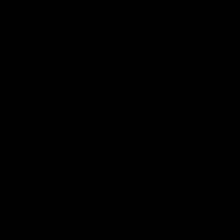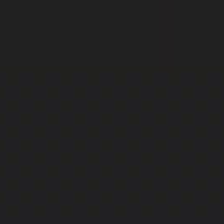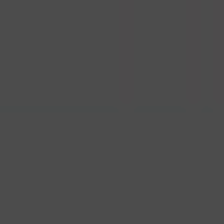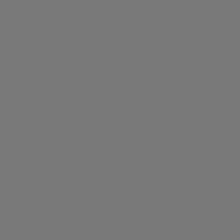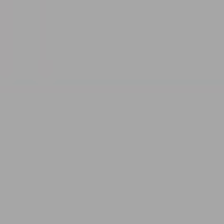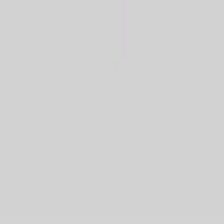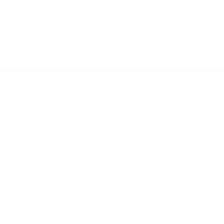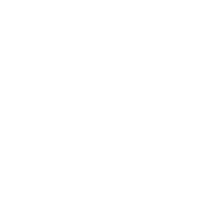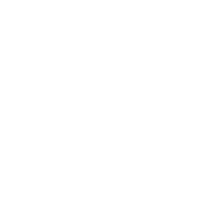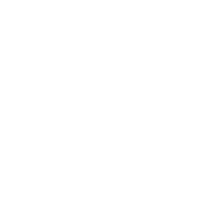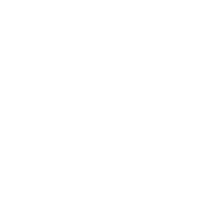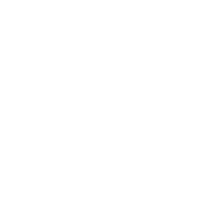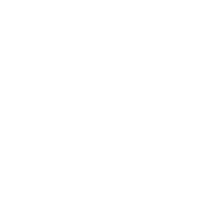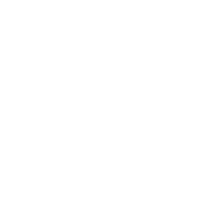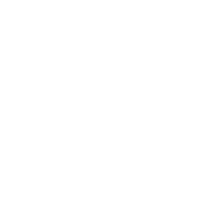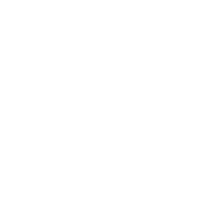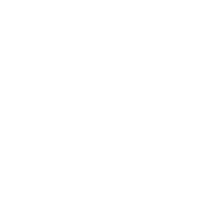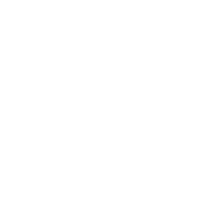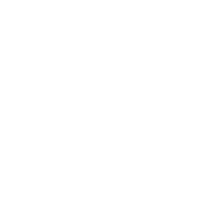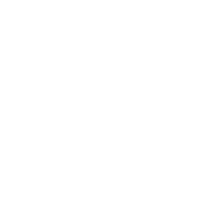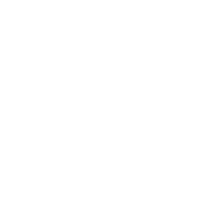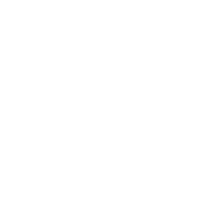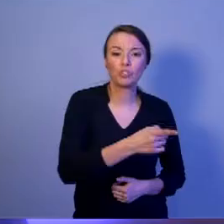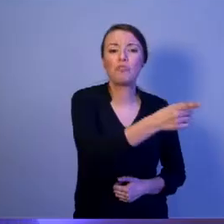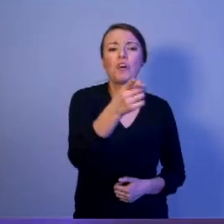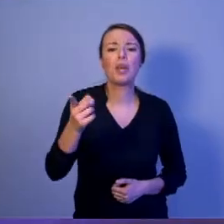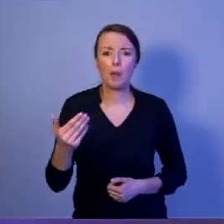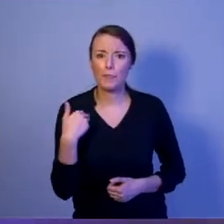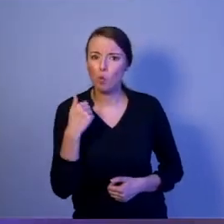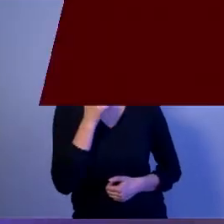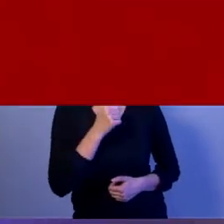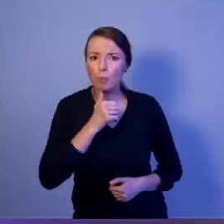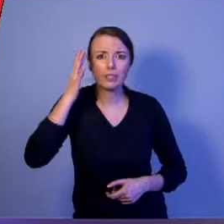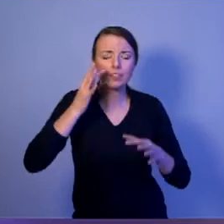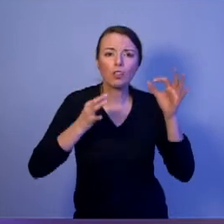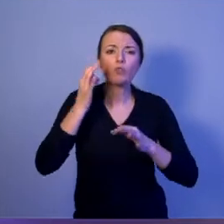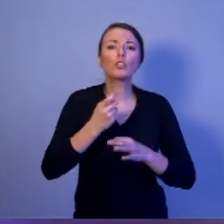Szanowni Państwo, czy kiedyś zadaliście sobie pytanie: Czym jest bezpieczeństwo narodowe?